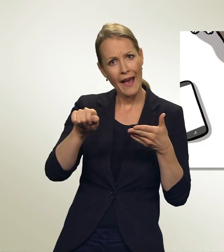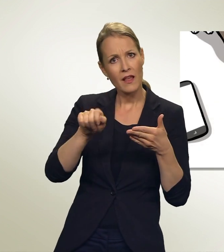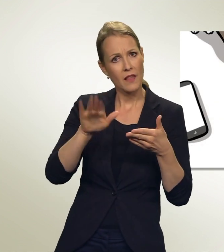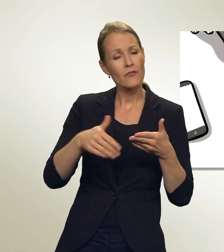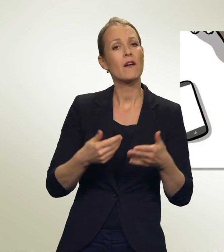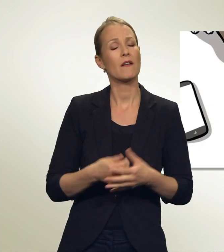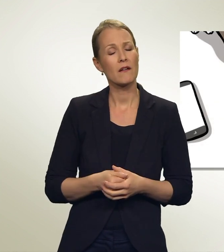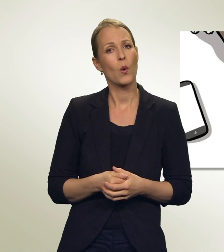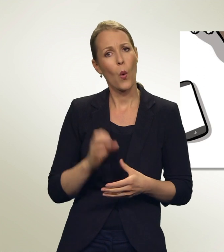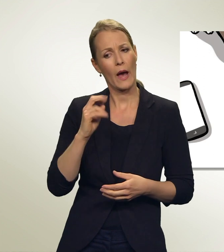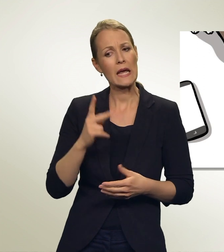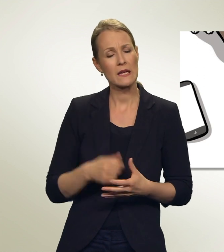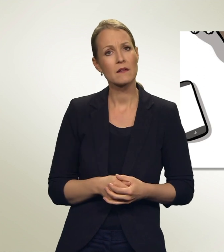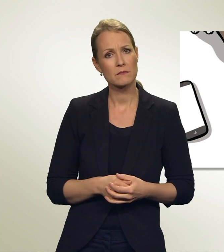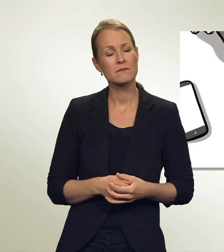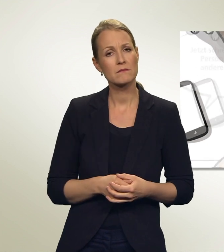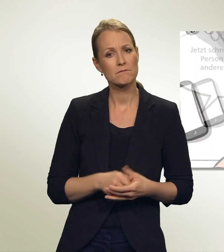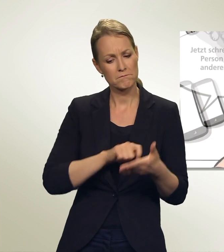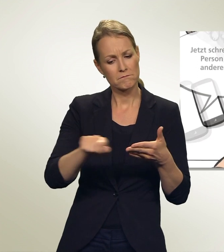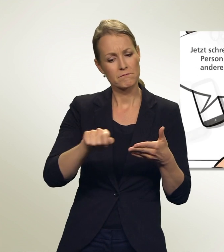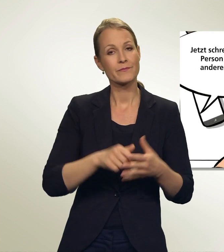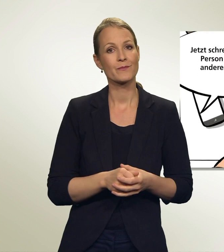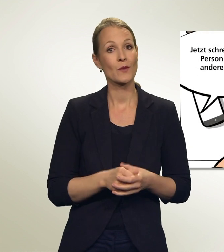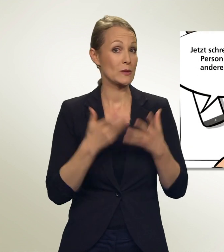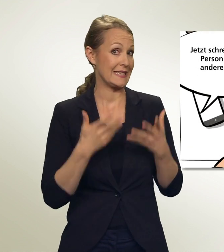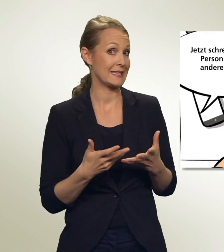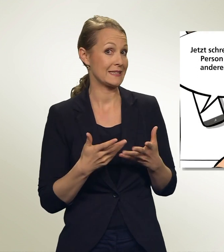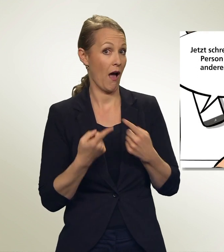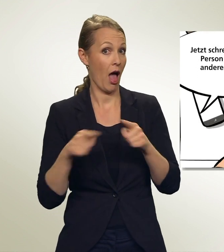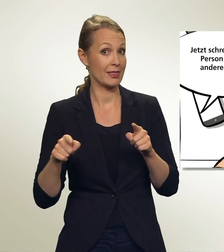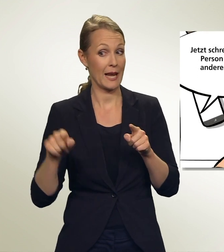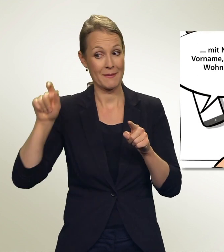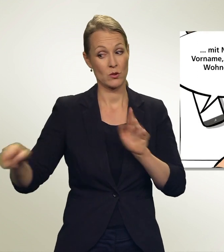Ok, mache ich! Und jetzt schreibst Du die Person von der anderen Liste